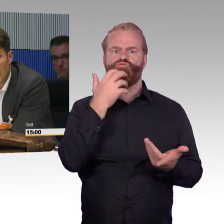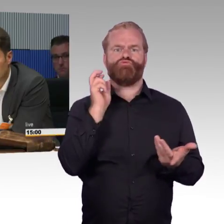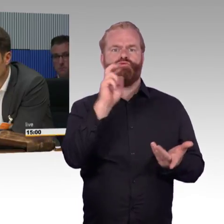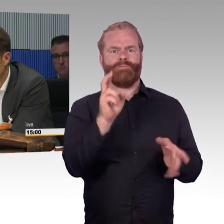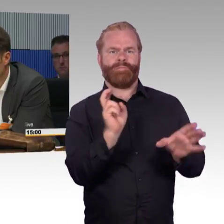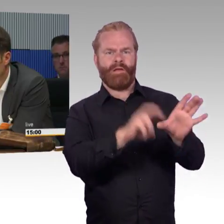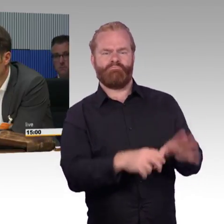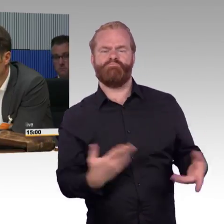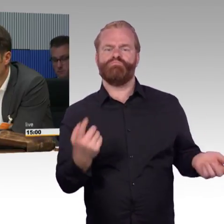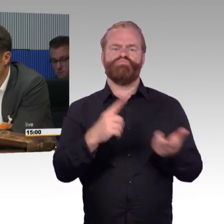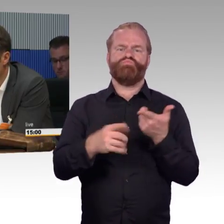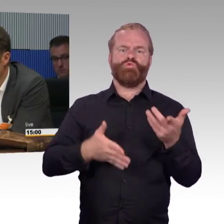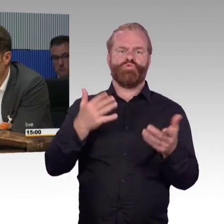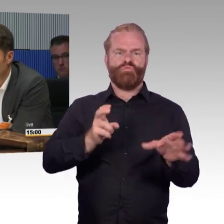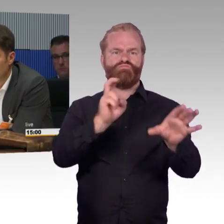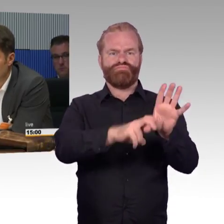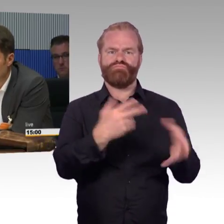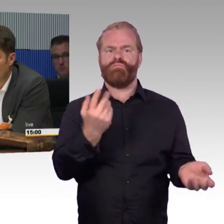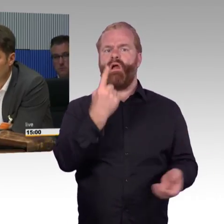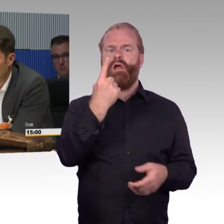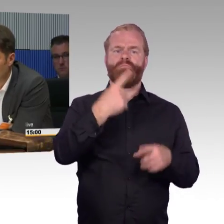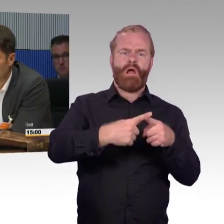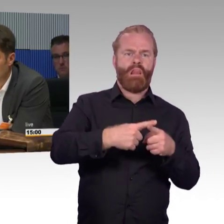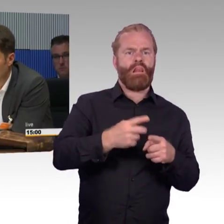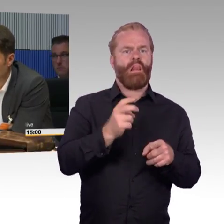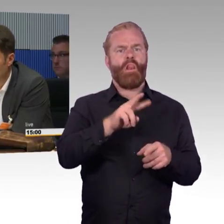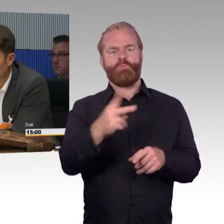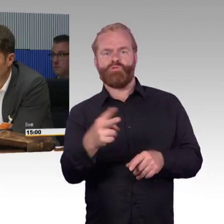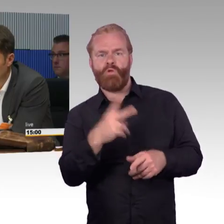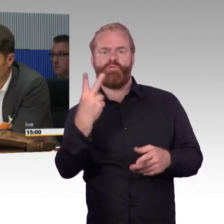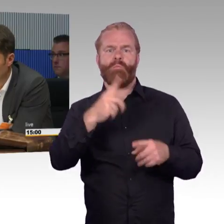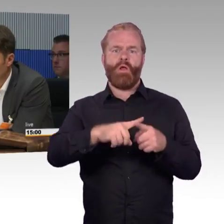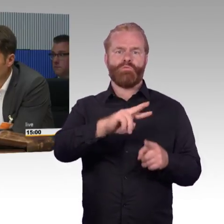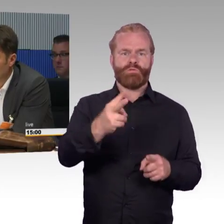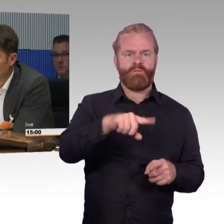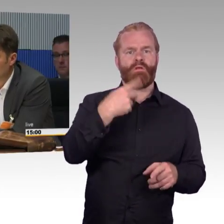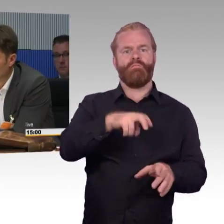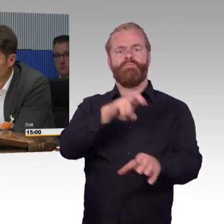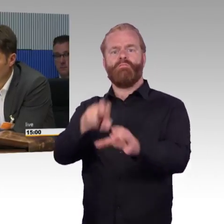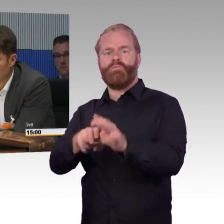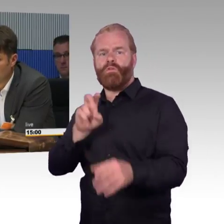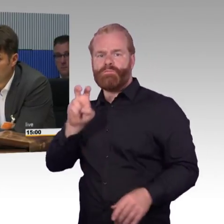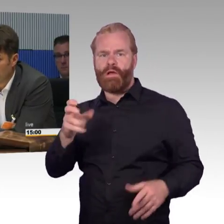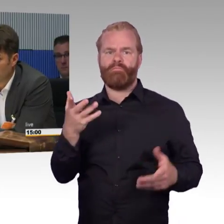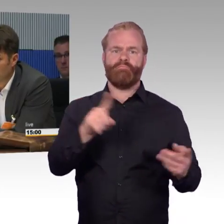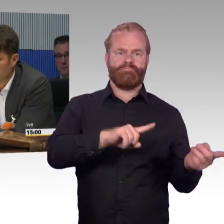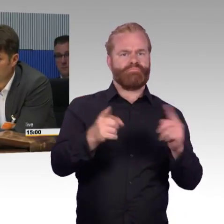und die IT-Branche dieser Welt arbeitet an selbstfahrenden Autos, den autonomen Fahrzeugen. Das kommt schneller als wir alle meinen.